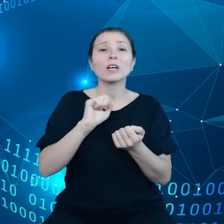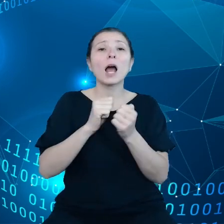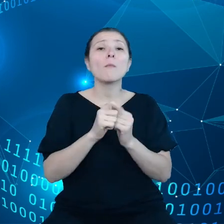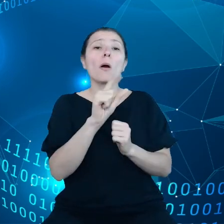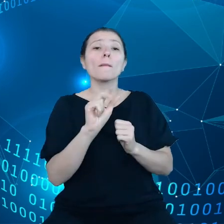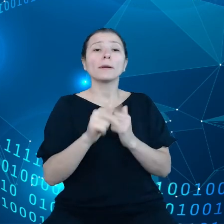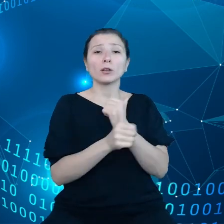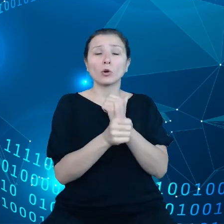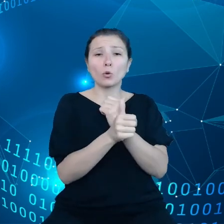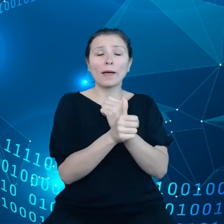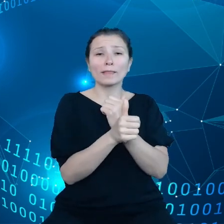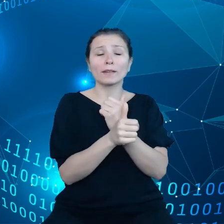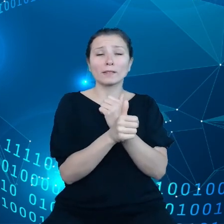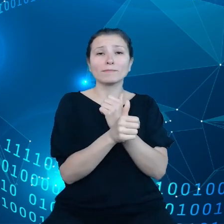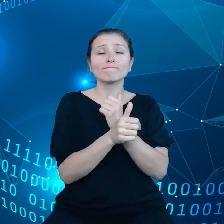W Polsce ten odsetek jest mniejszy,